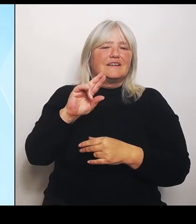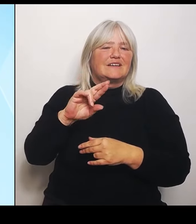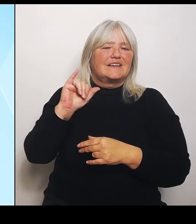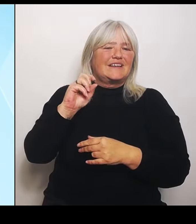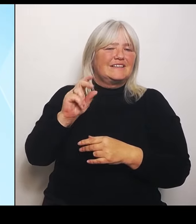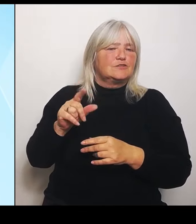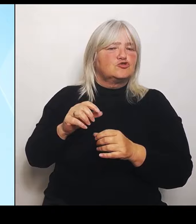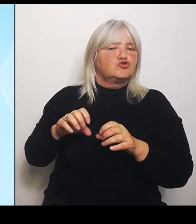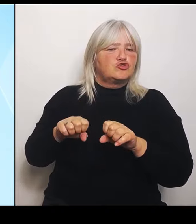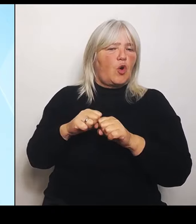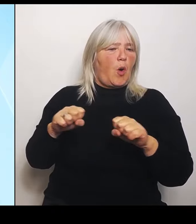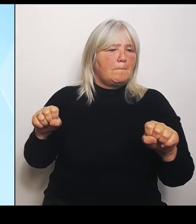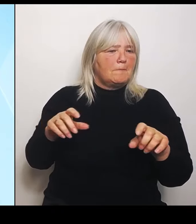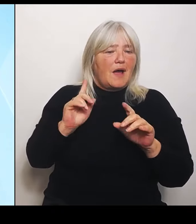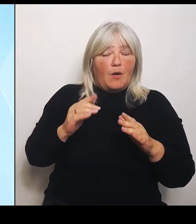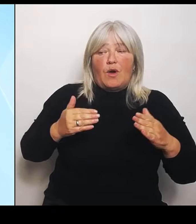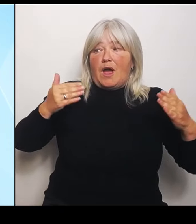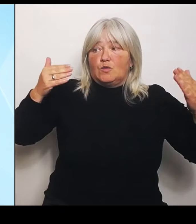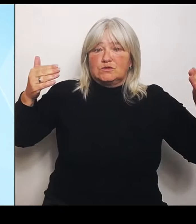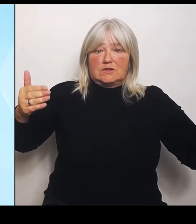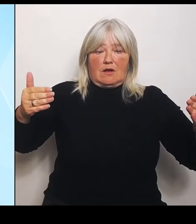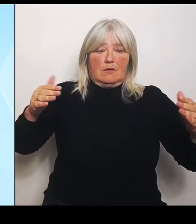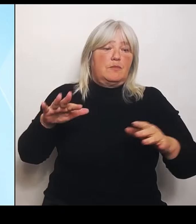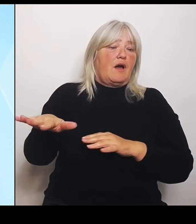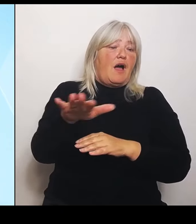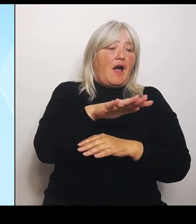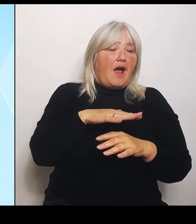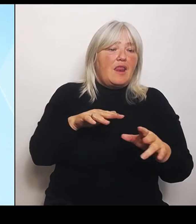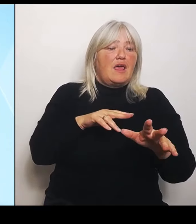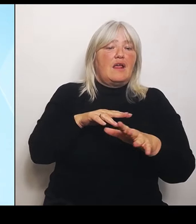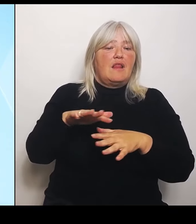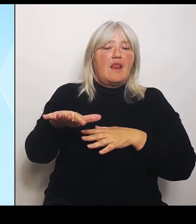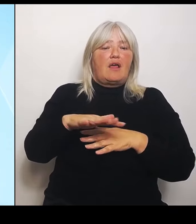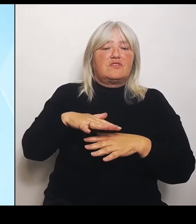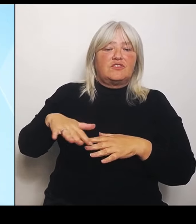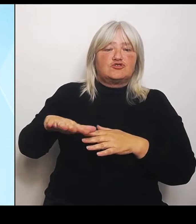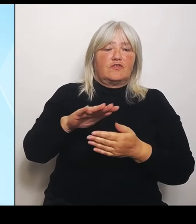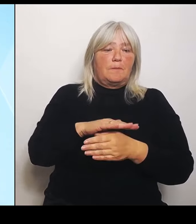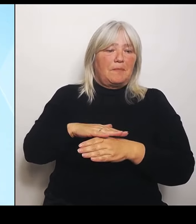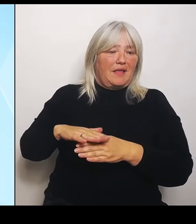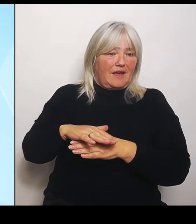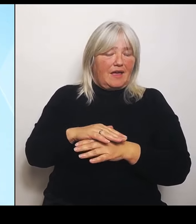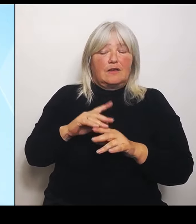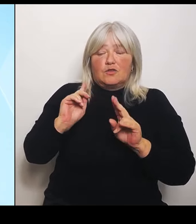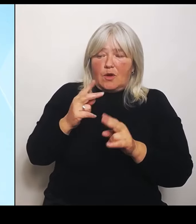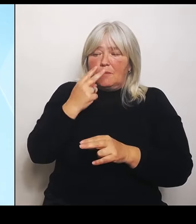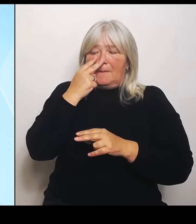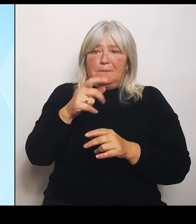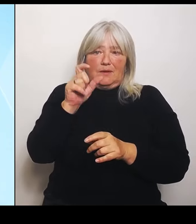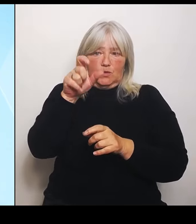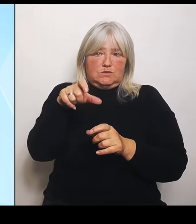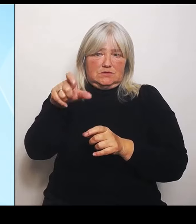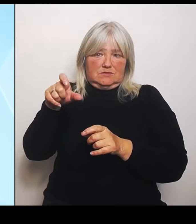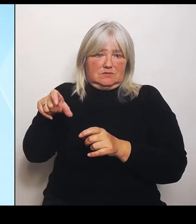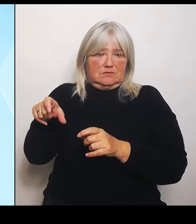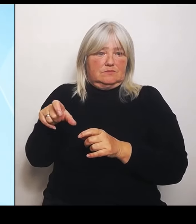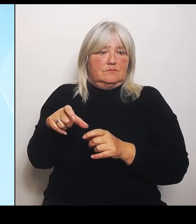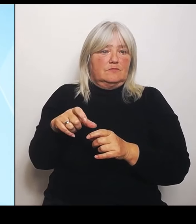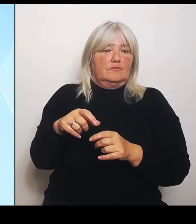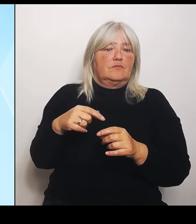Noch einmal berücksichtigt. Das wir berücksichtigen damit also auch die besondere Situation im